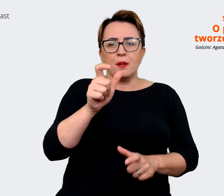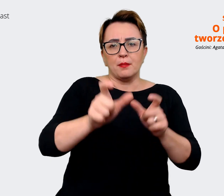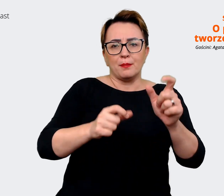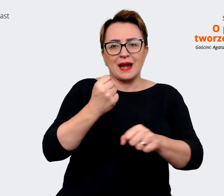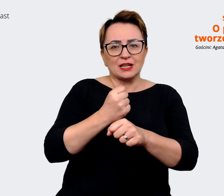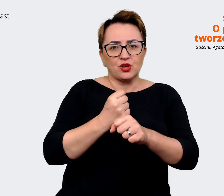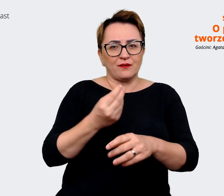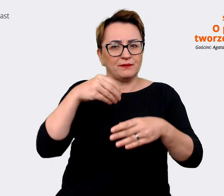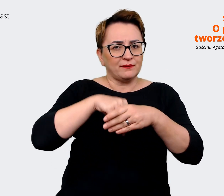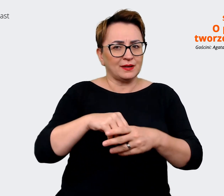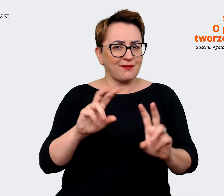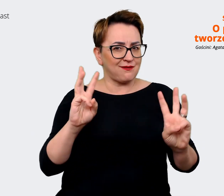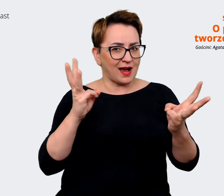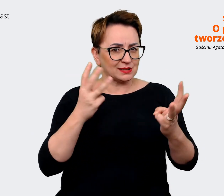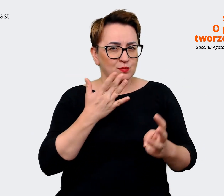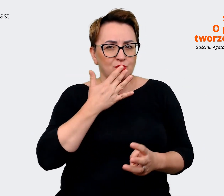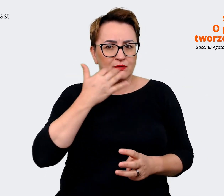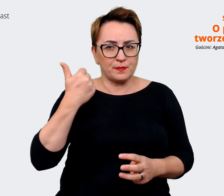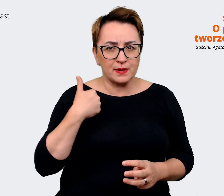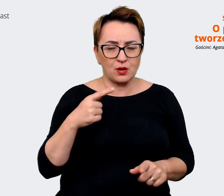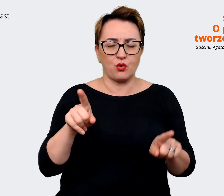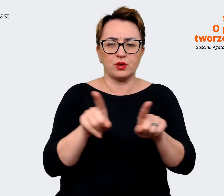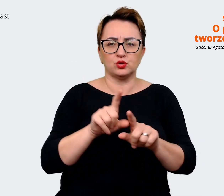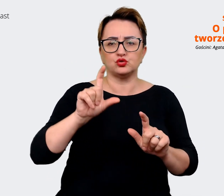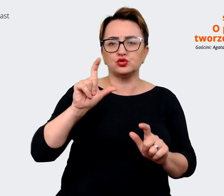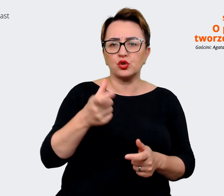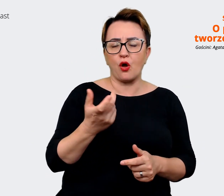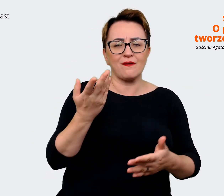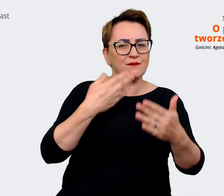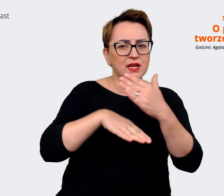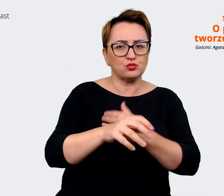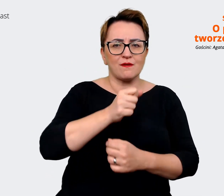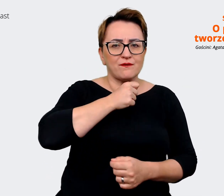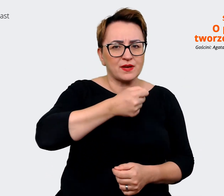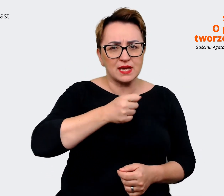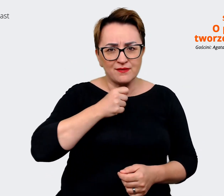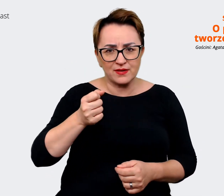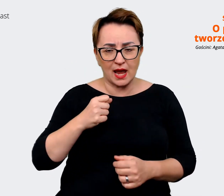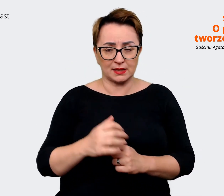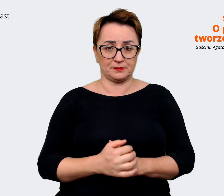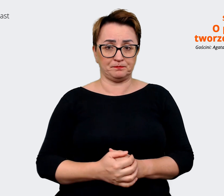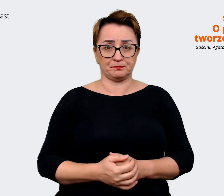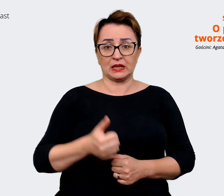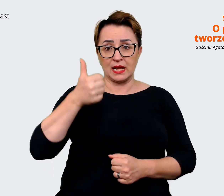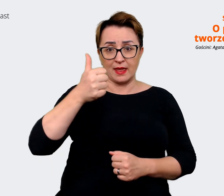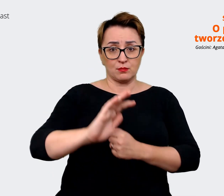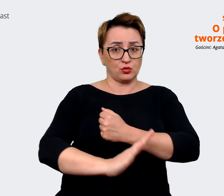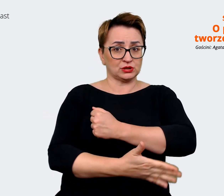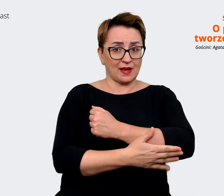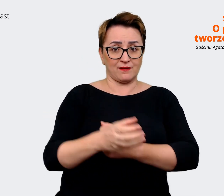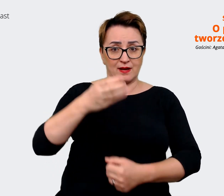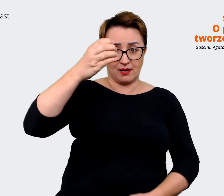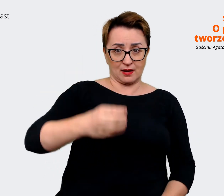tego, co wyszło nam z tych wszystkich wywiadów. Jednym z takich filarów jest "take initiative"